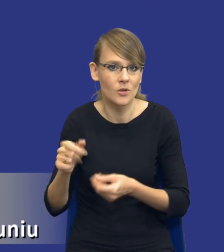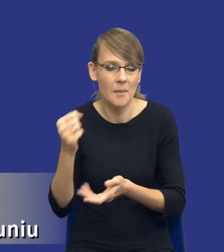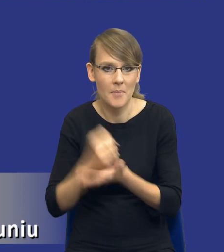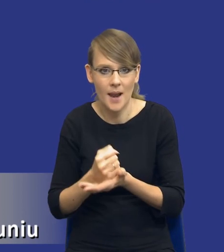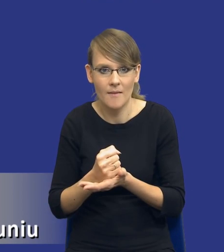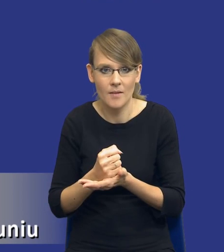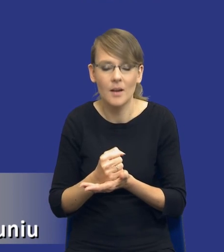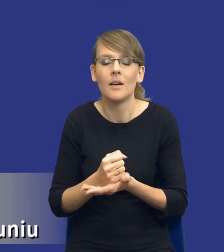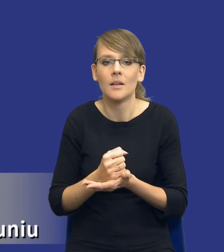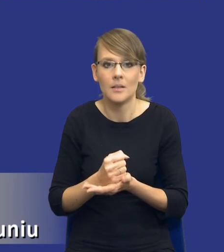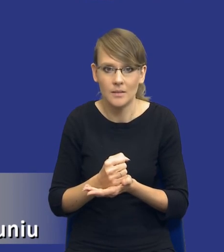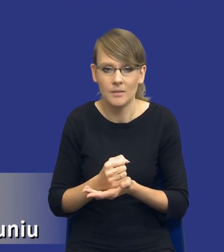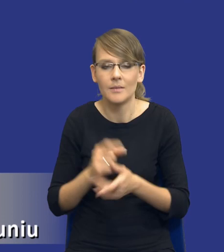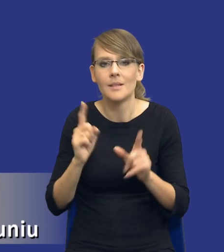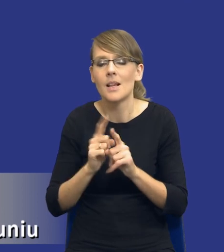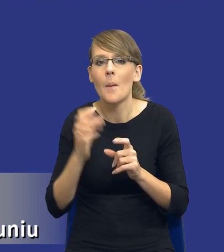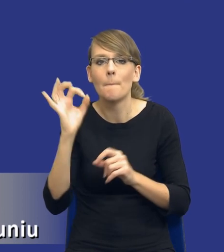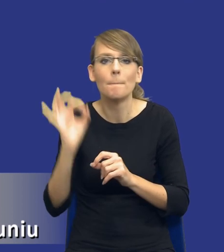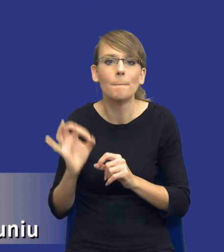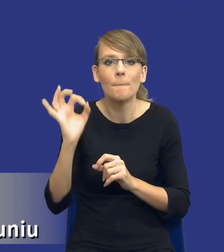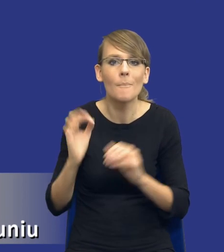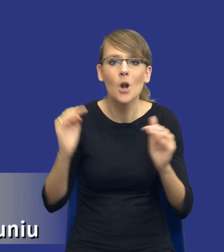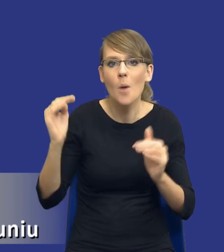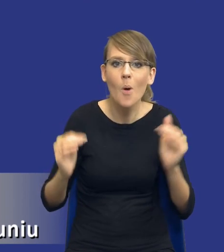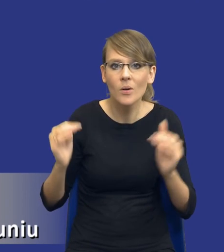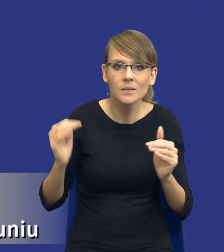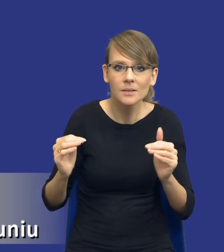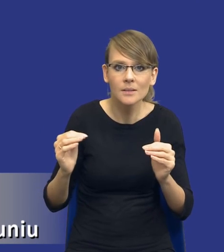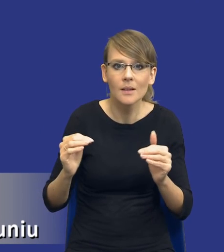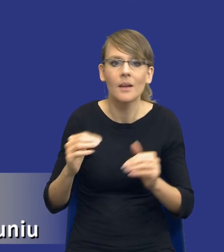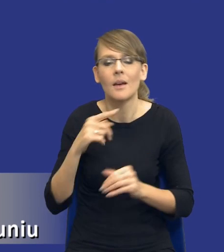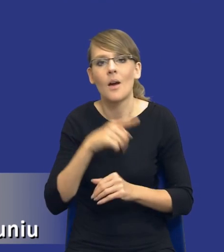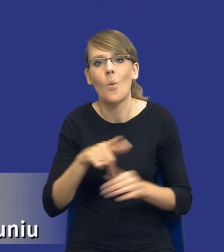i pewnej proporcjonalności rozwiązań przyjmowanych przez ustawodawcę, to